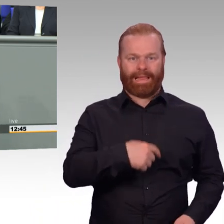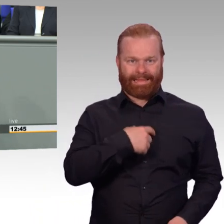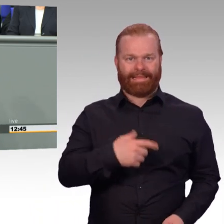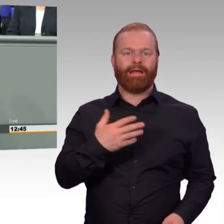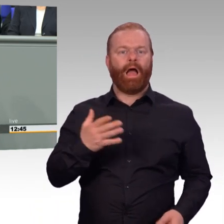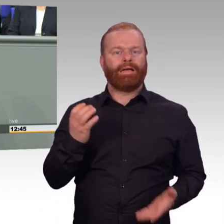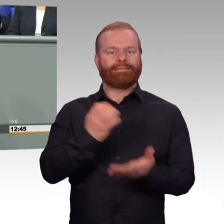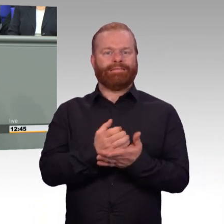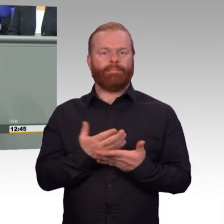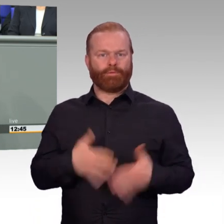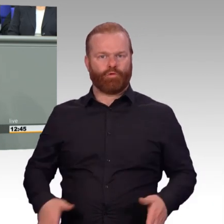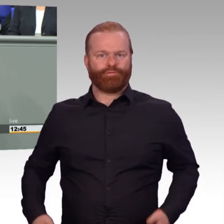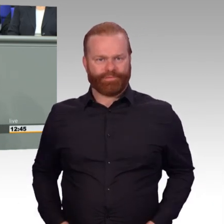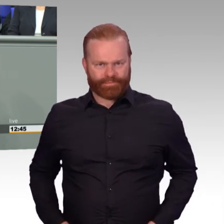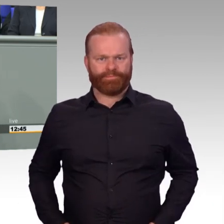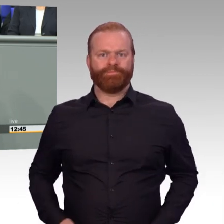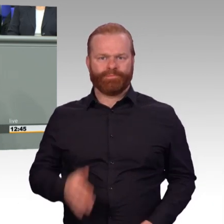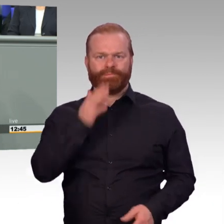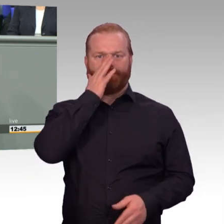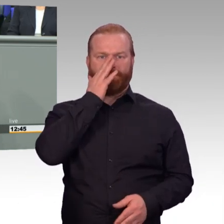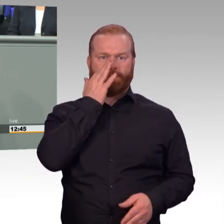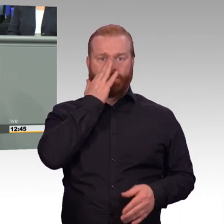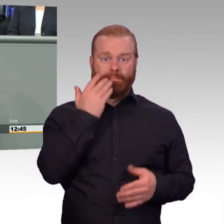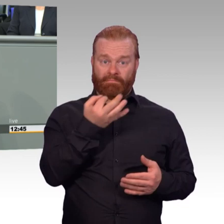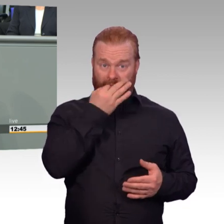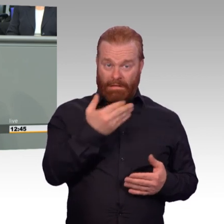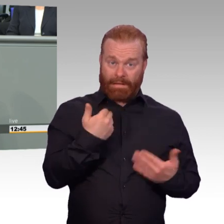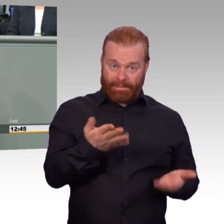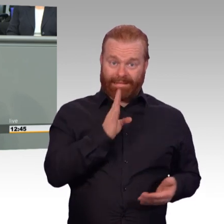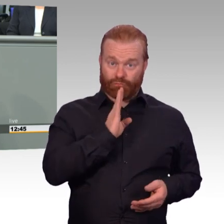kann man im Moment mit einem „Ja, aber“ beantworten.